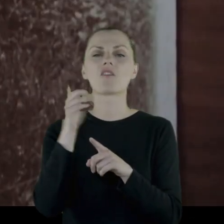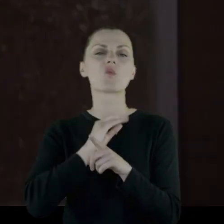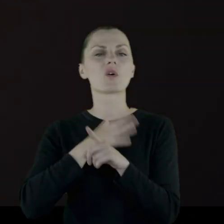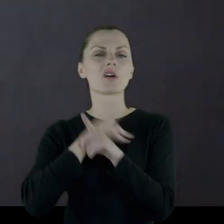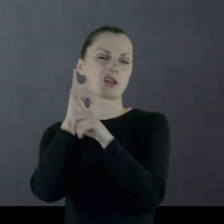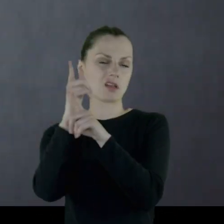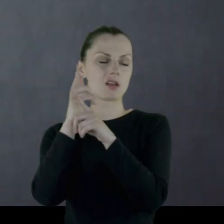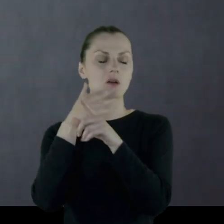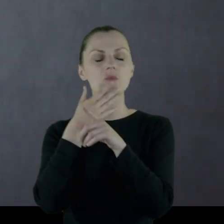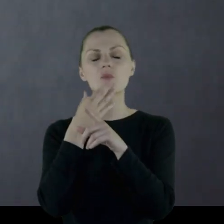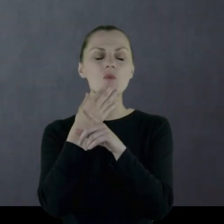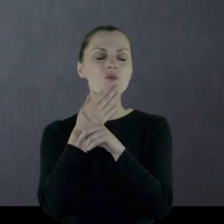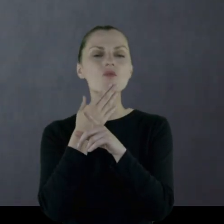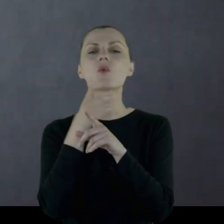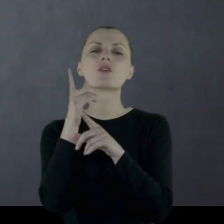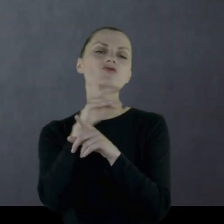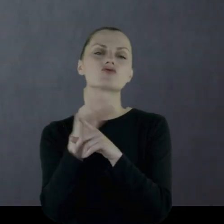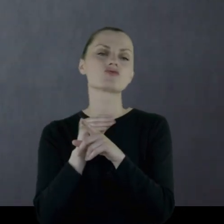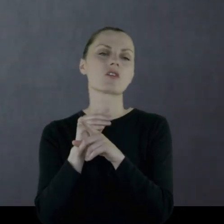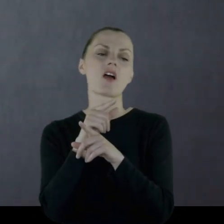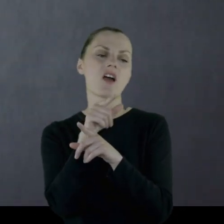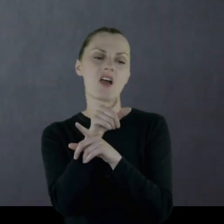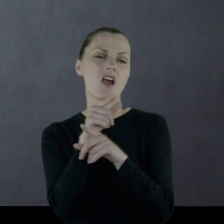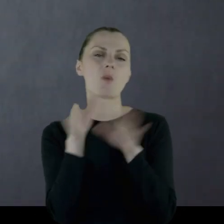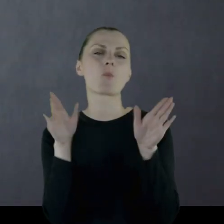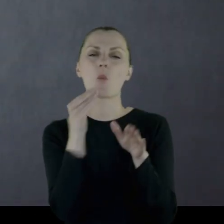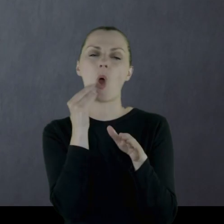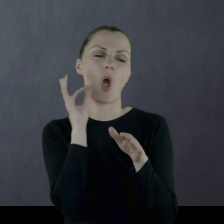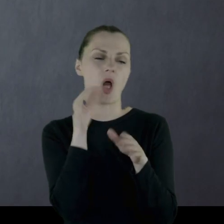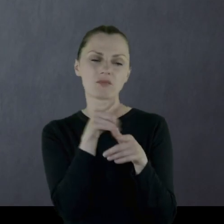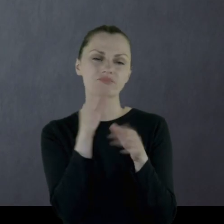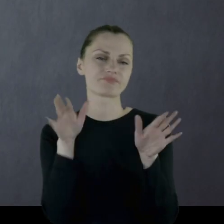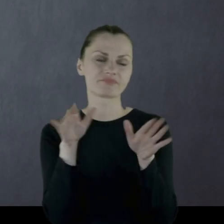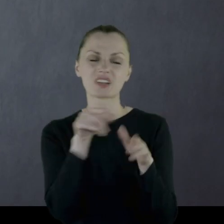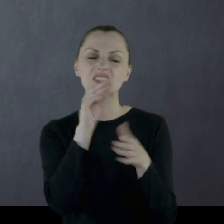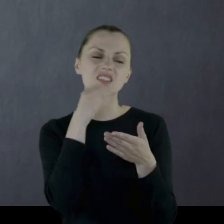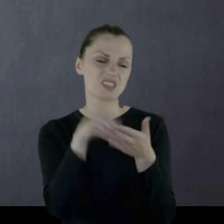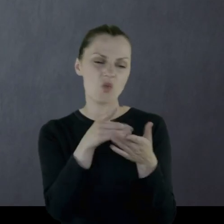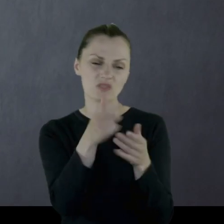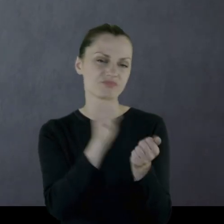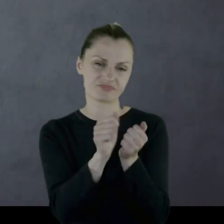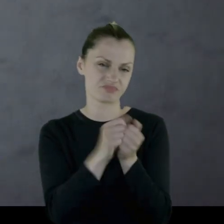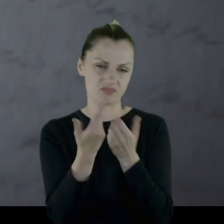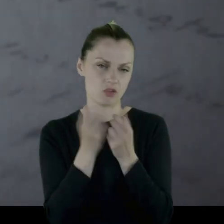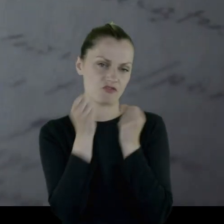jak określili ludzie, którzy administrowali domem i wyrzucili na śmietnik.